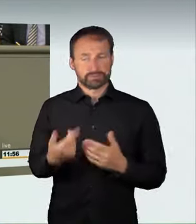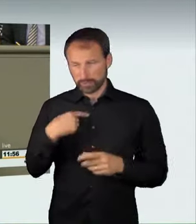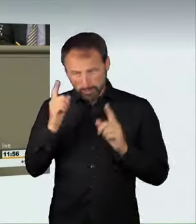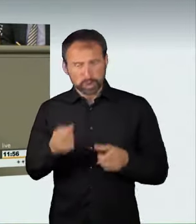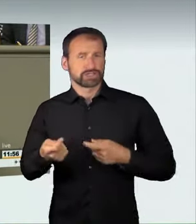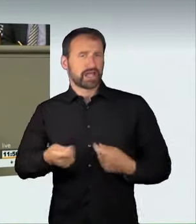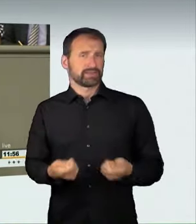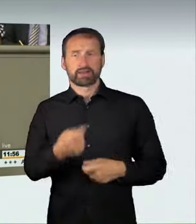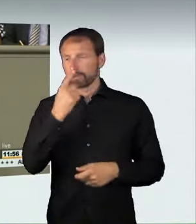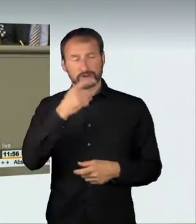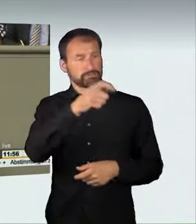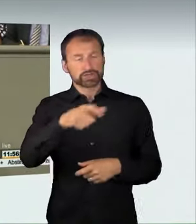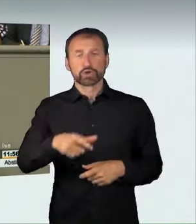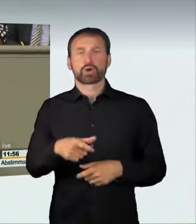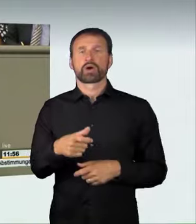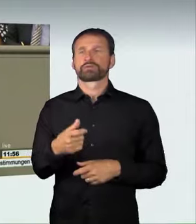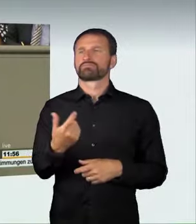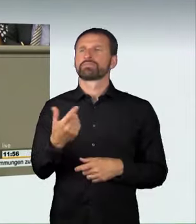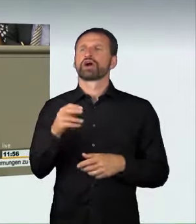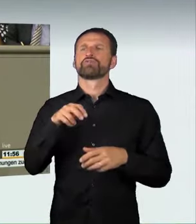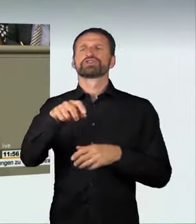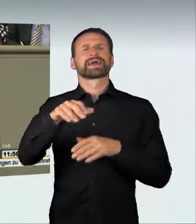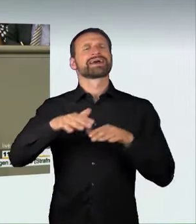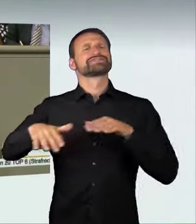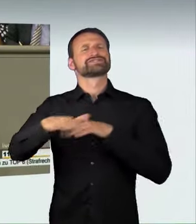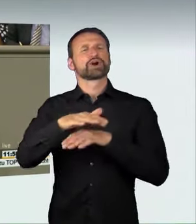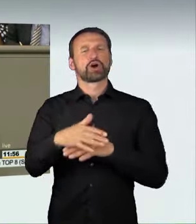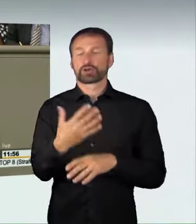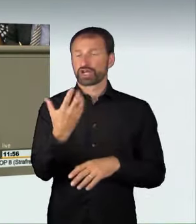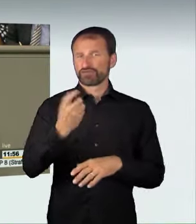oder mit 160 km/h über eine Schnellstraße fährt, dann sind 500 Euro zu wenig,